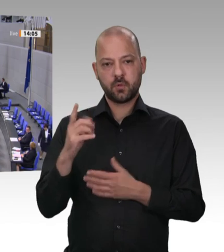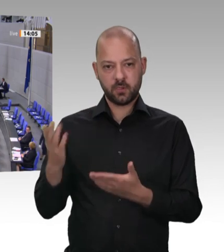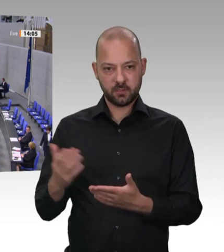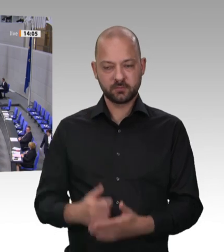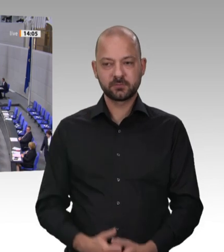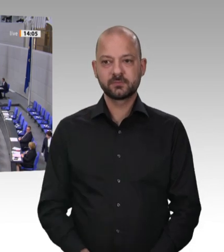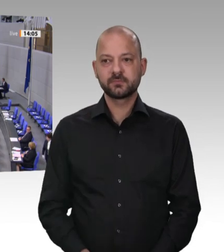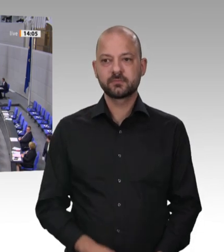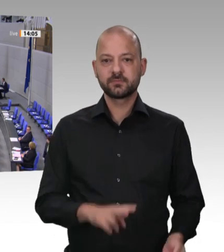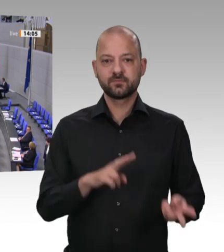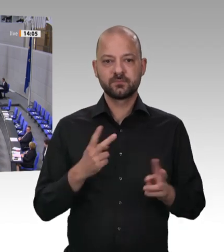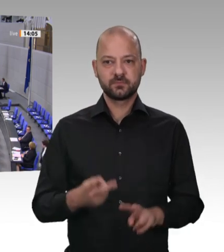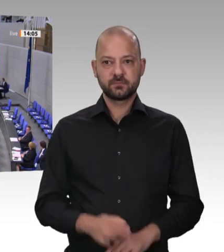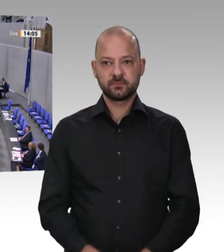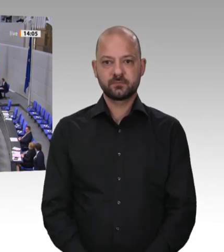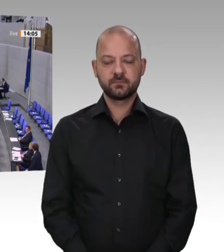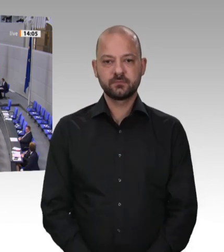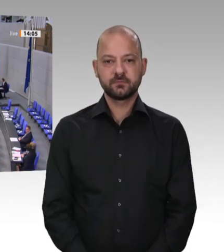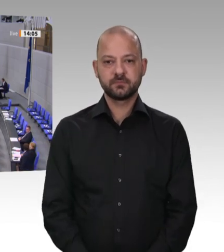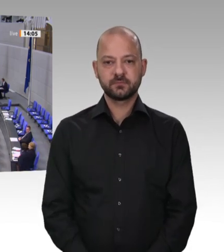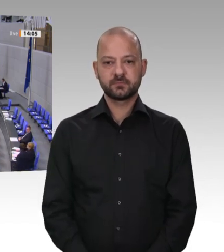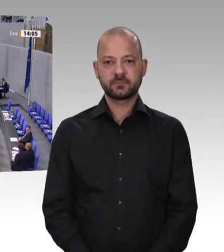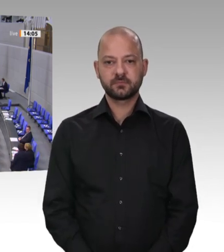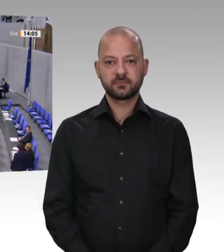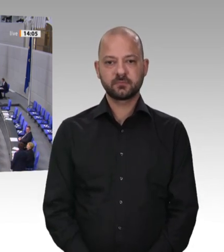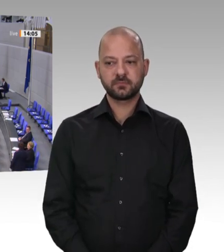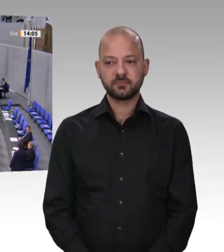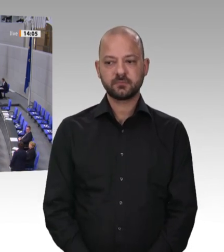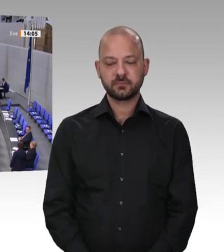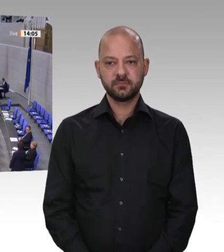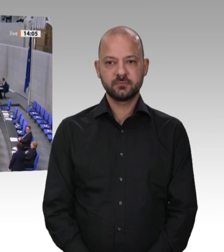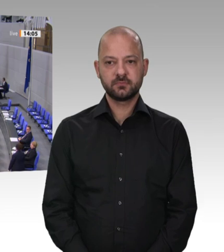Frau Präsidentin! Verehrte Kollegen! Geschätzte Zuhörer an den TV-Geräten!